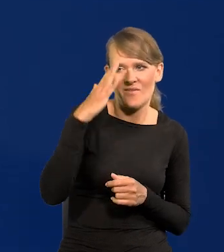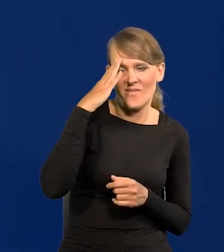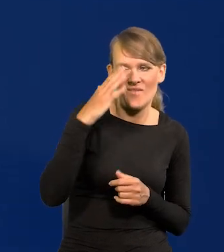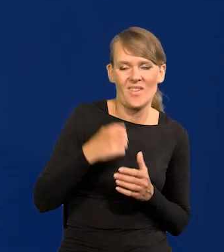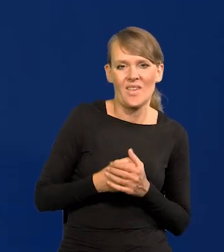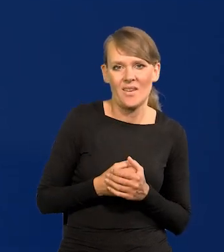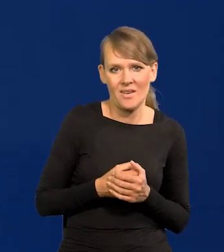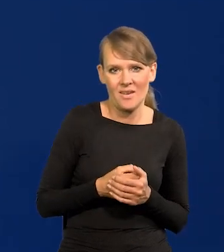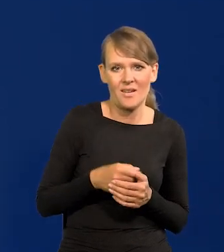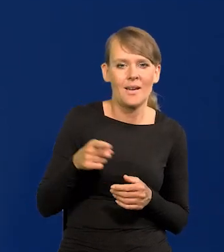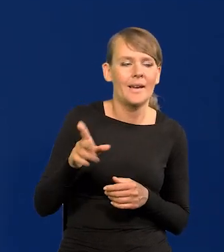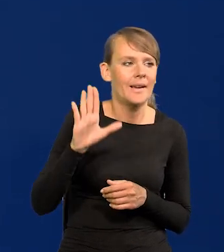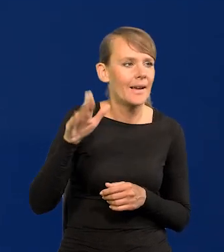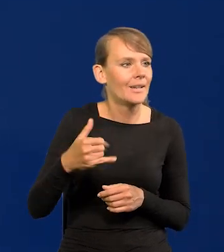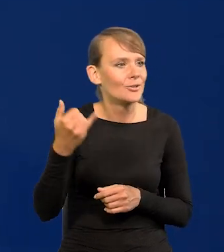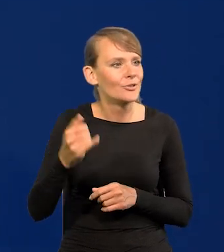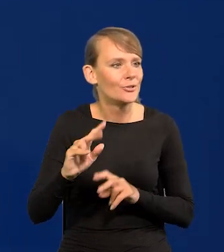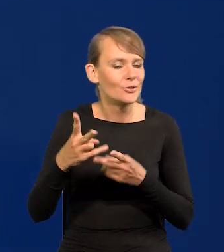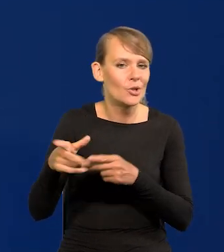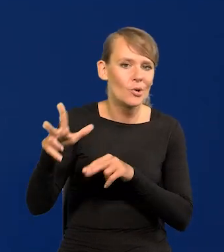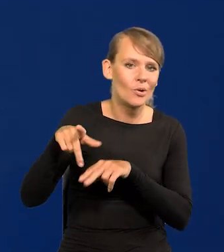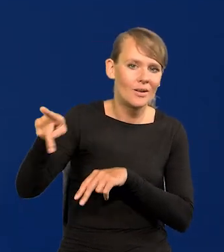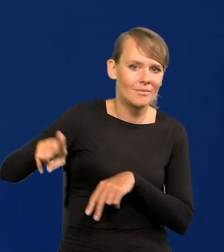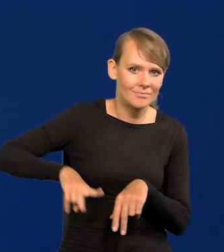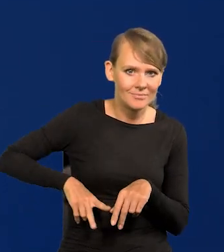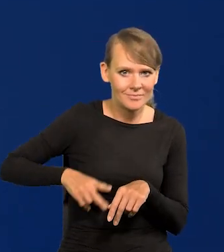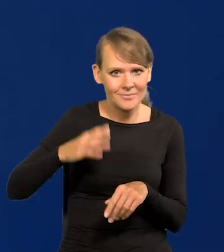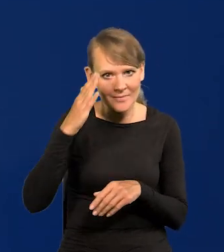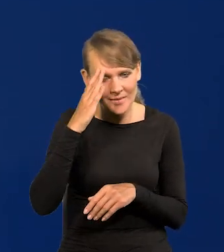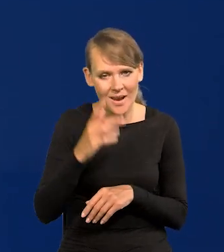To z resortu są dzieci, ale wszyscy byli podobnie zamożni.